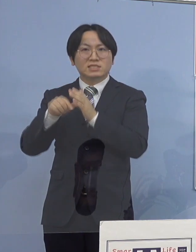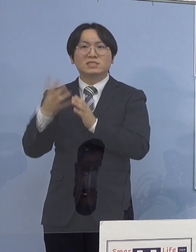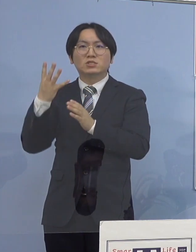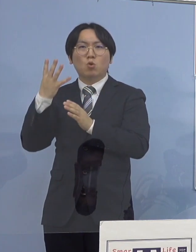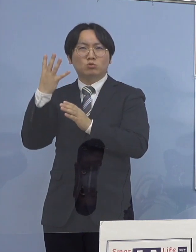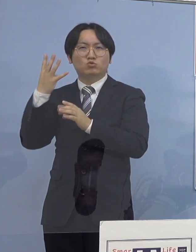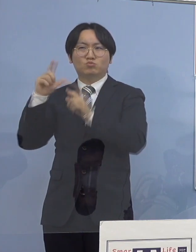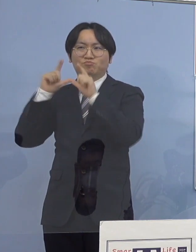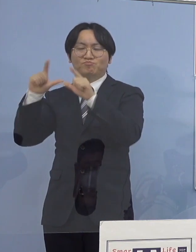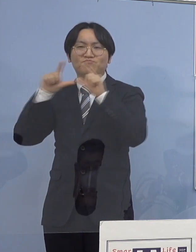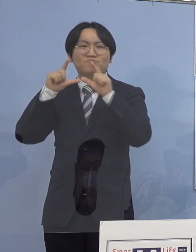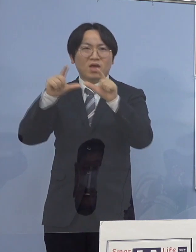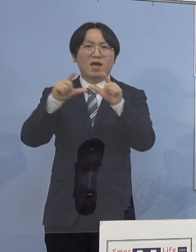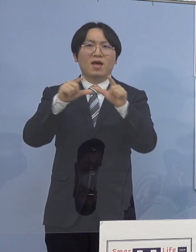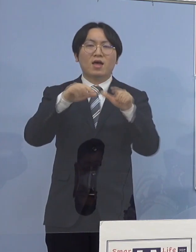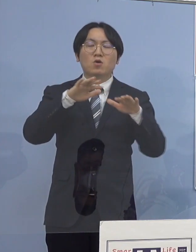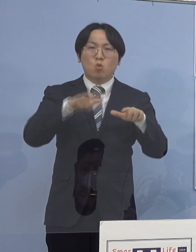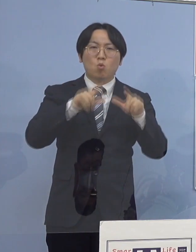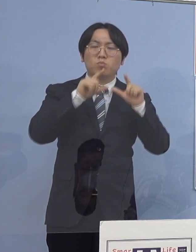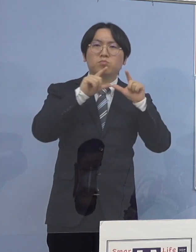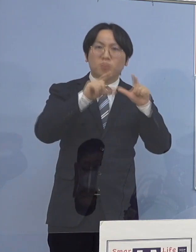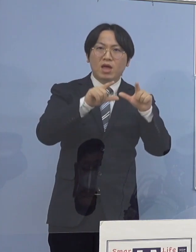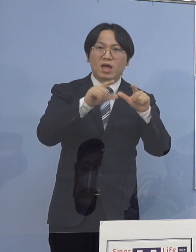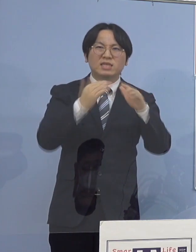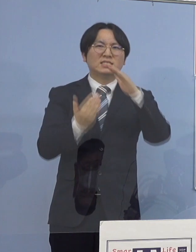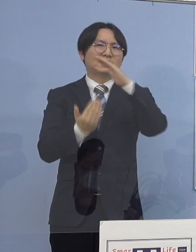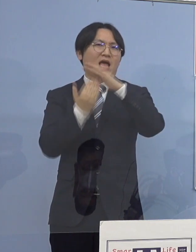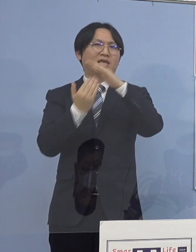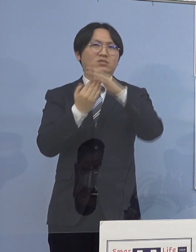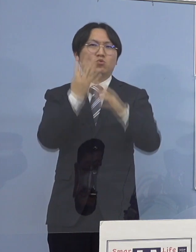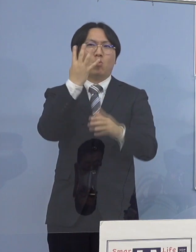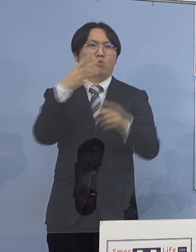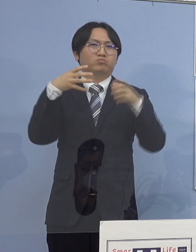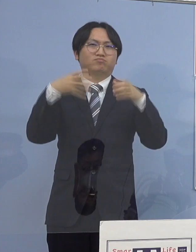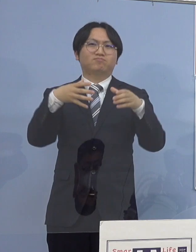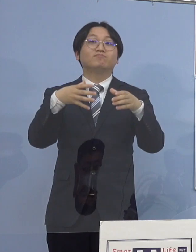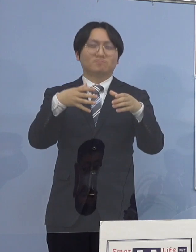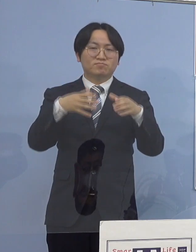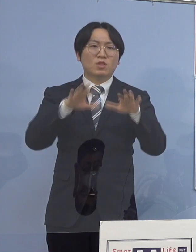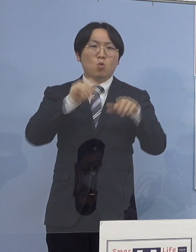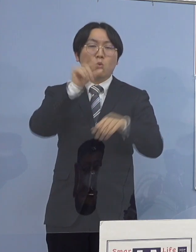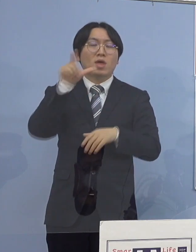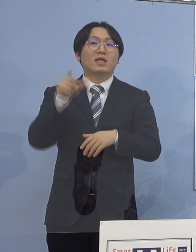これで今月に入ってから 認定されたクラスターは21件